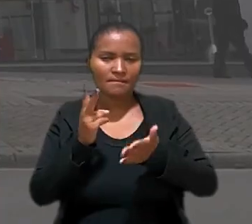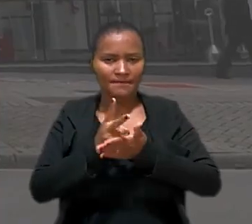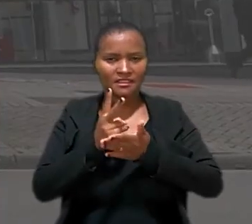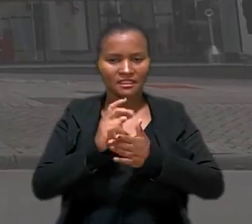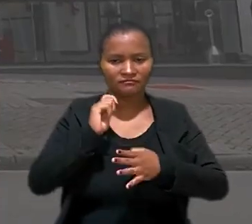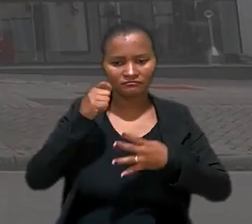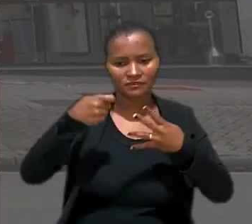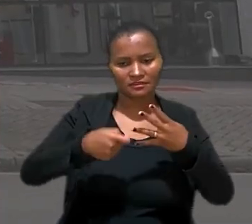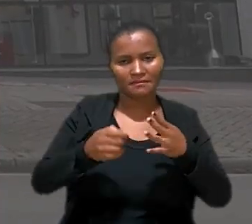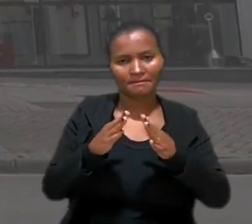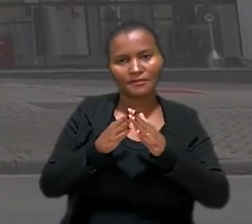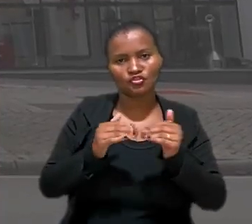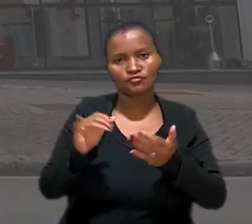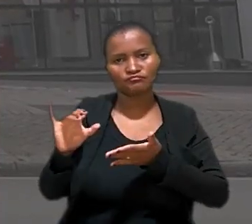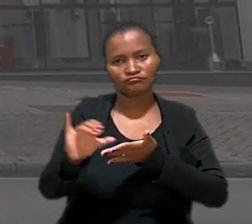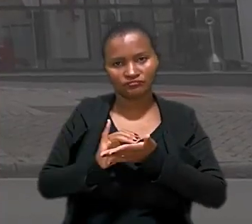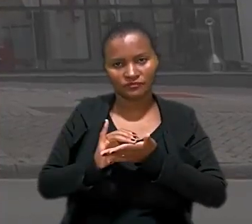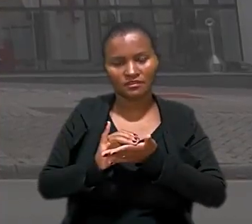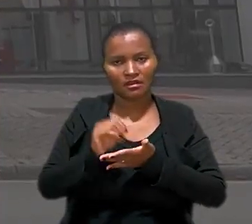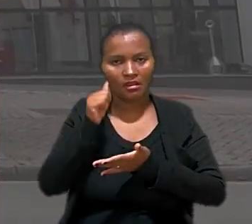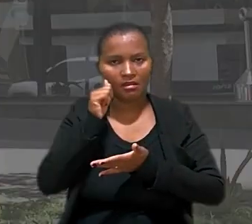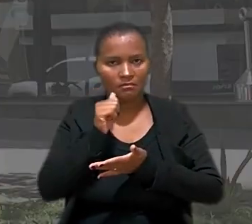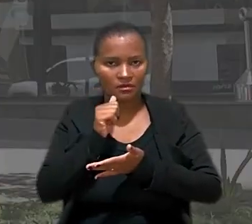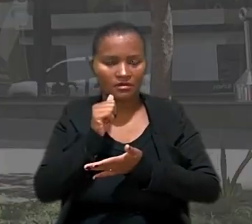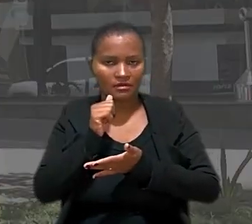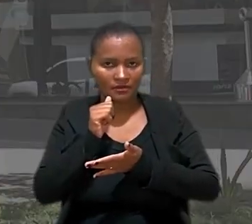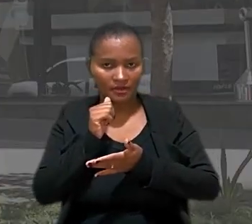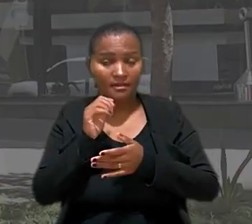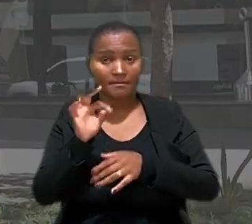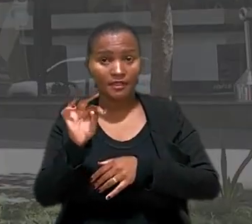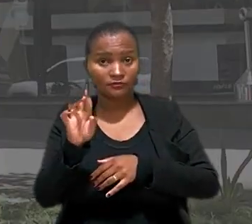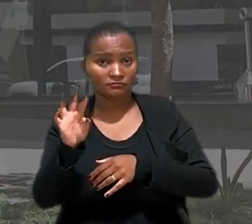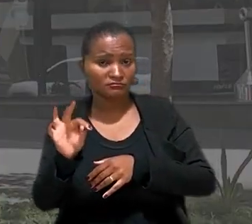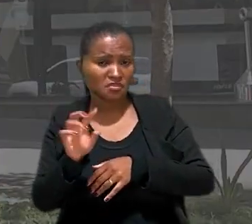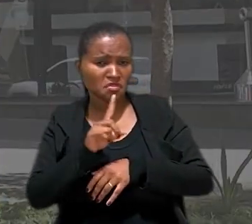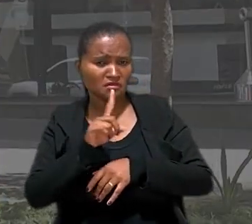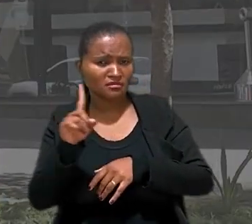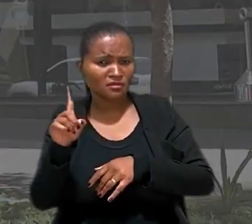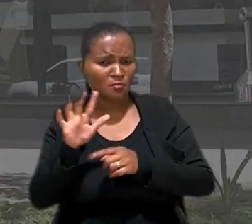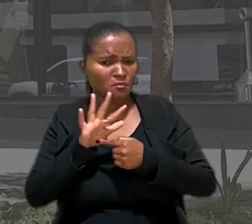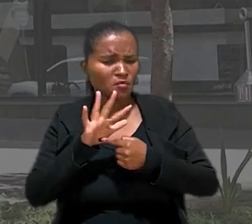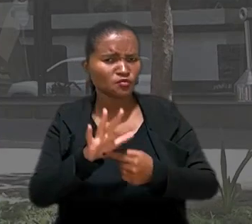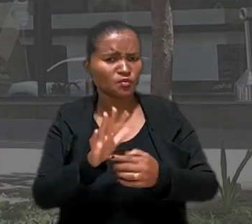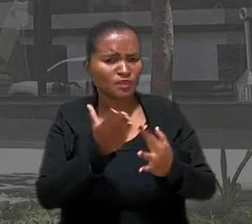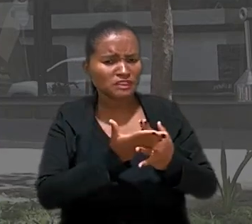o pedido de indenização da teleatendente. Para o TRT não ficou demonstrado que as pausas para